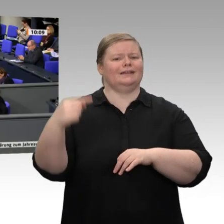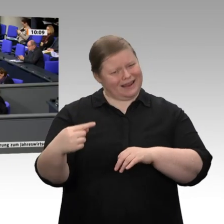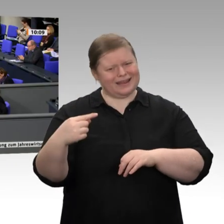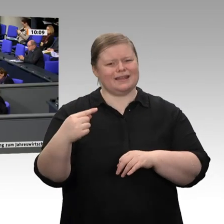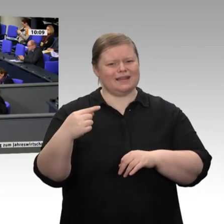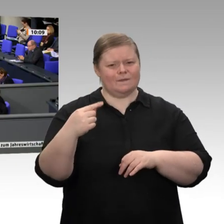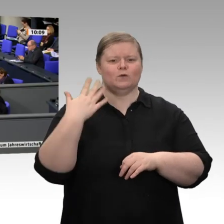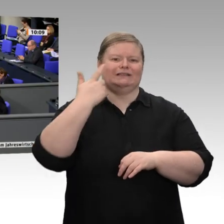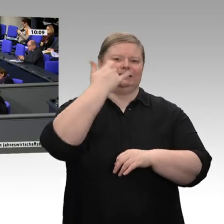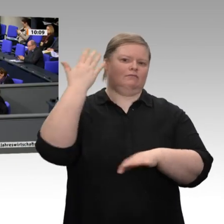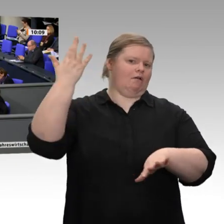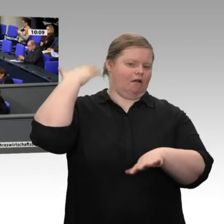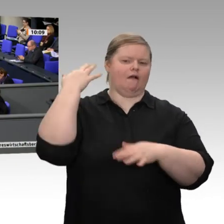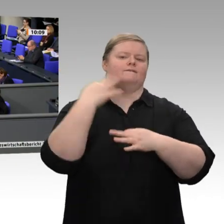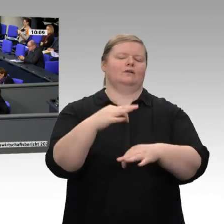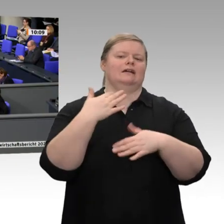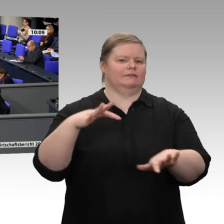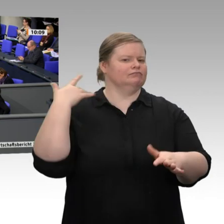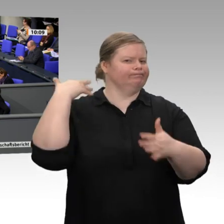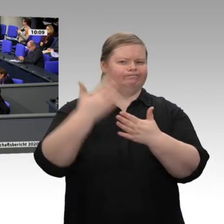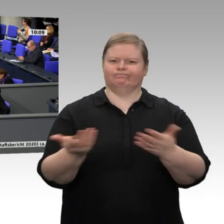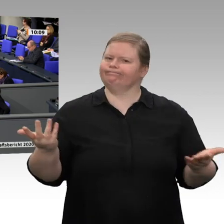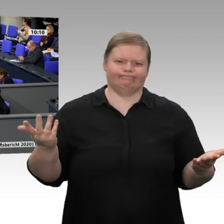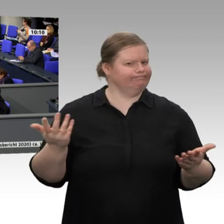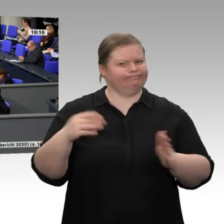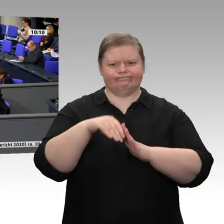über Zauberkünste zu verfügen: Mit immer weniger erneuerbaren Energien wollen Sie